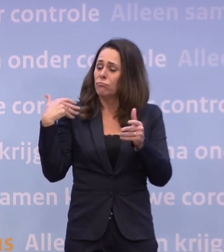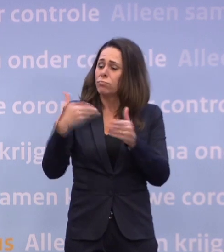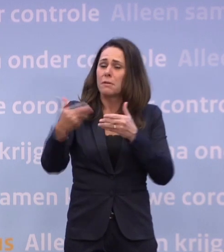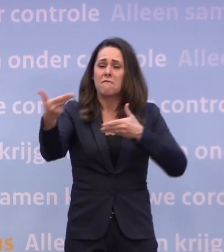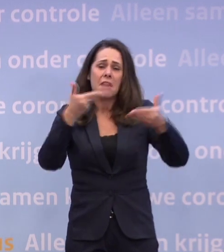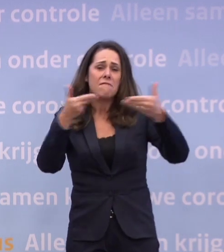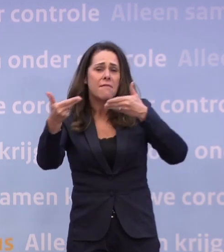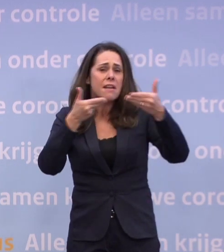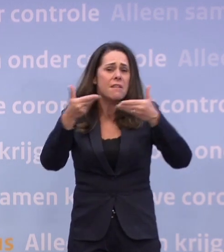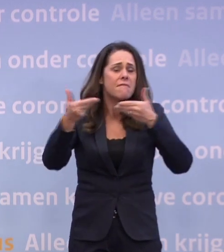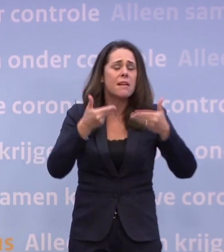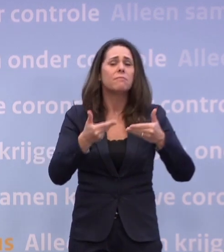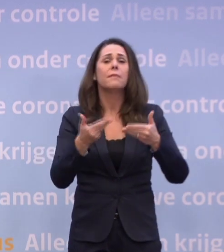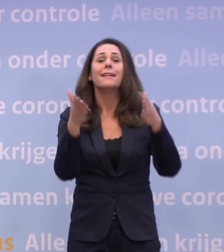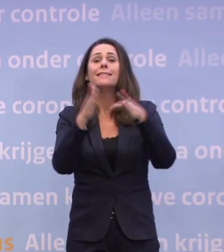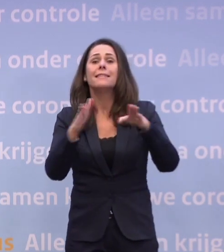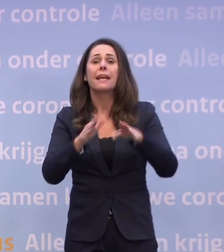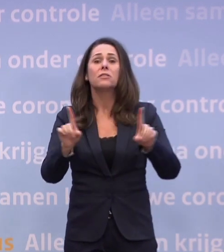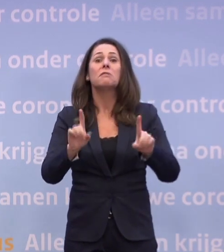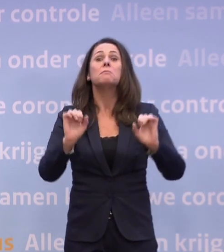...wat kunnen we met de kerst?